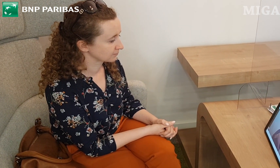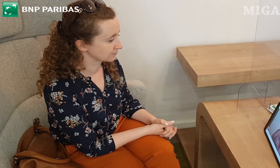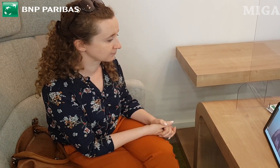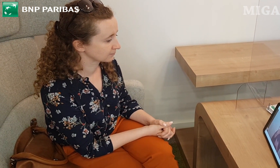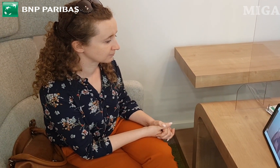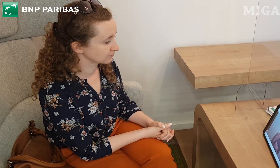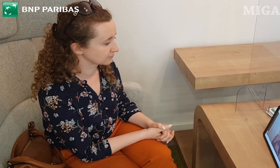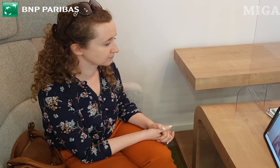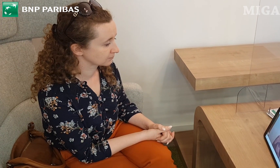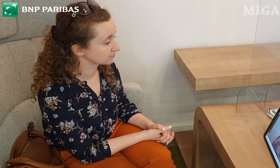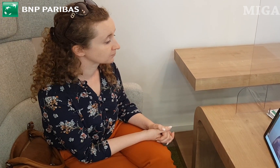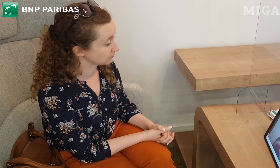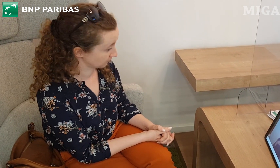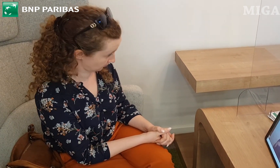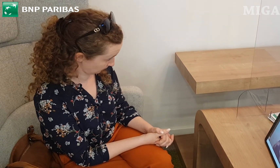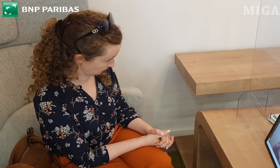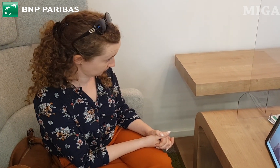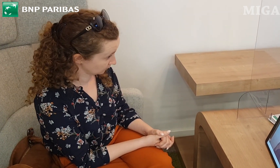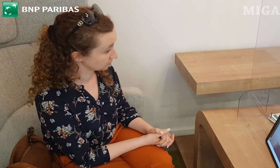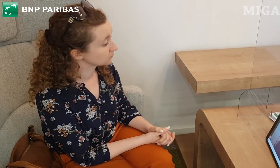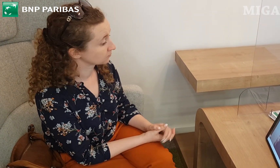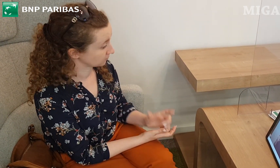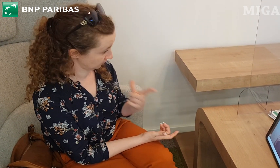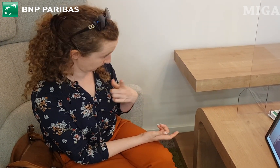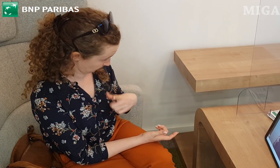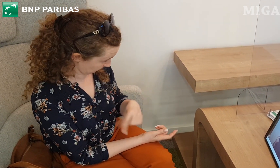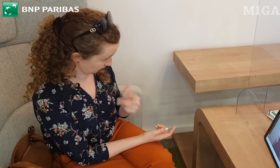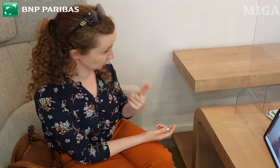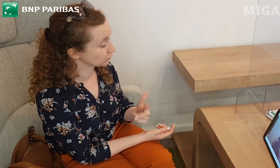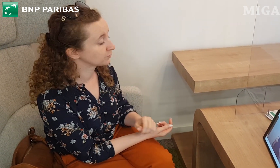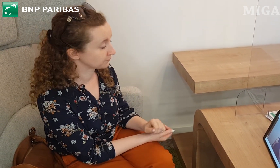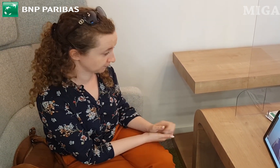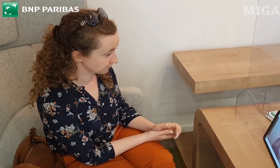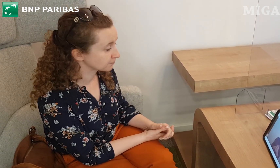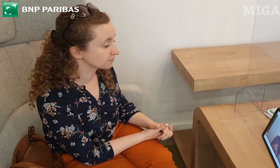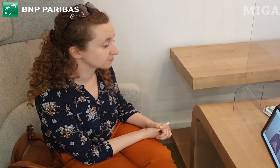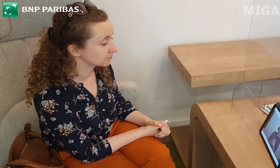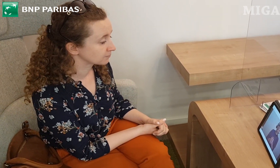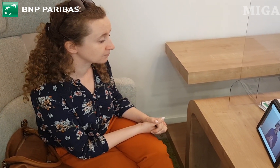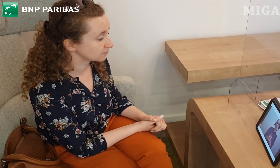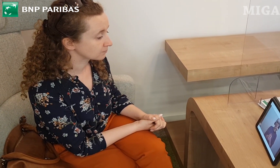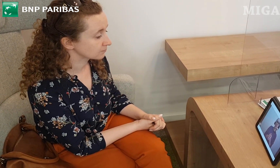Taką, którą można wybrać dla siebie, która najbardziej pasuje do Pani potrzeb.